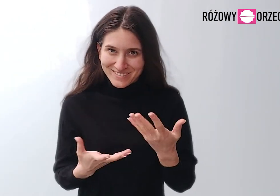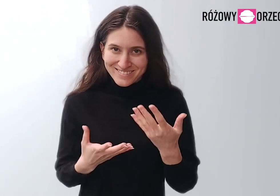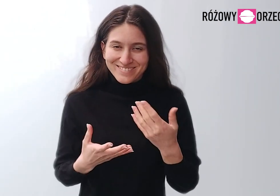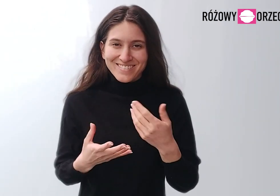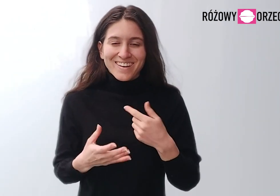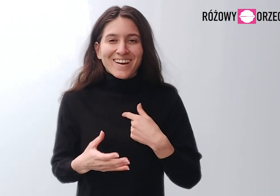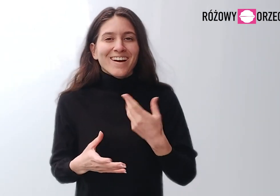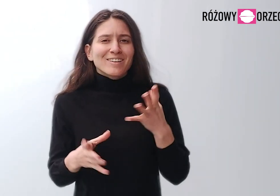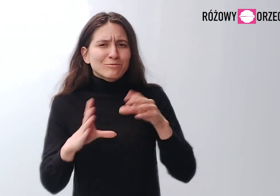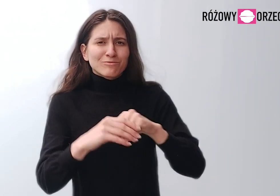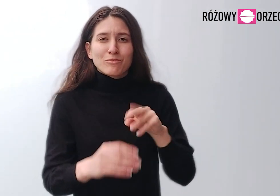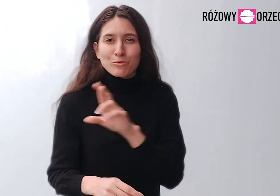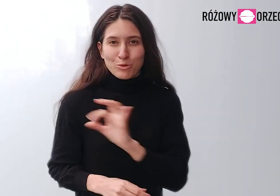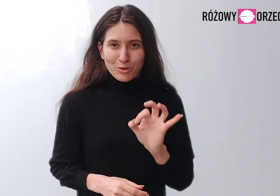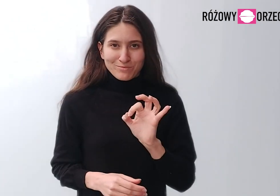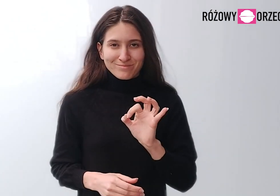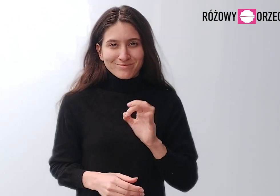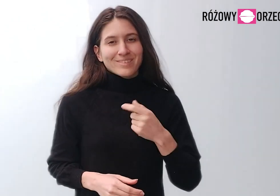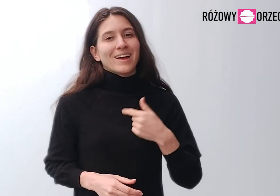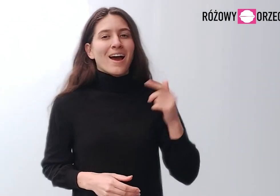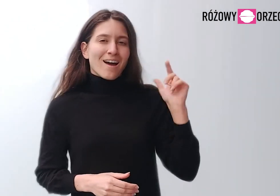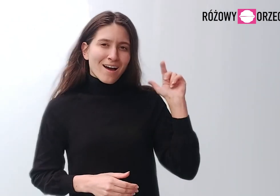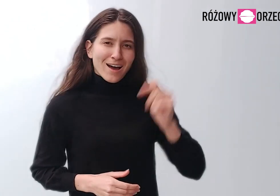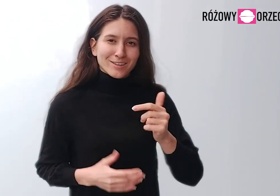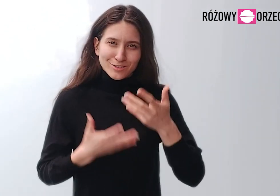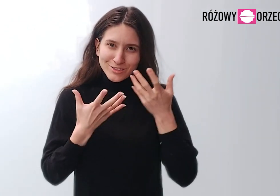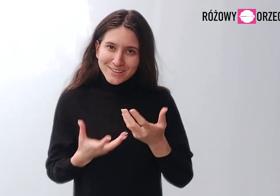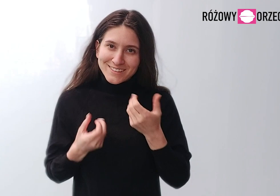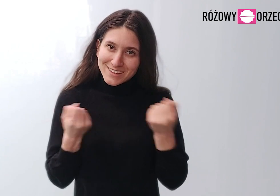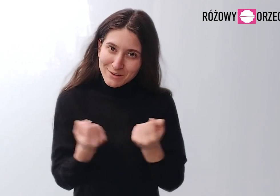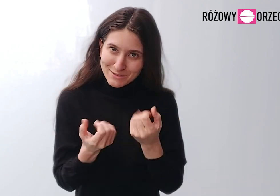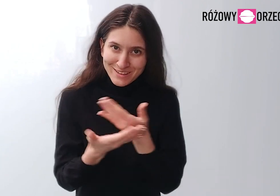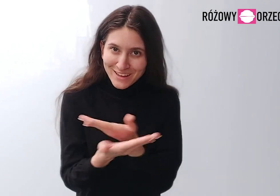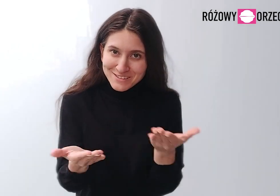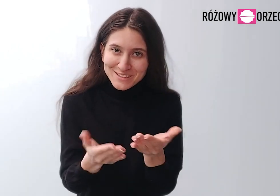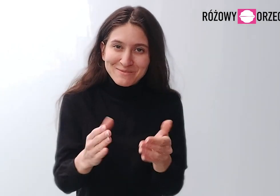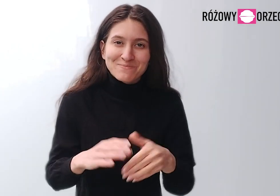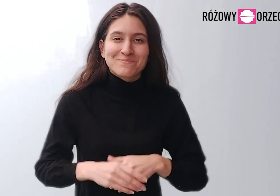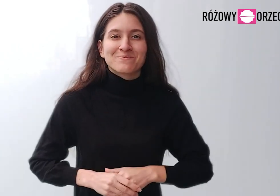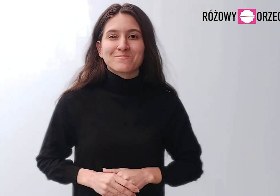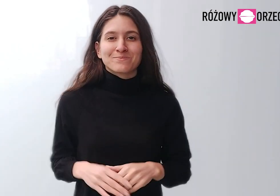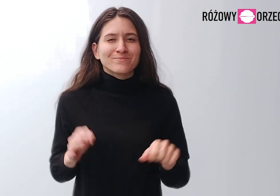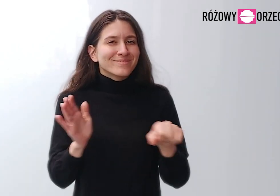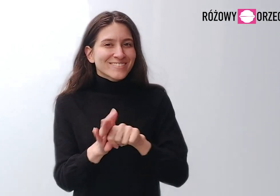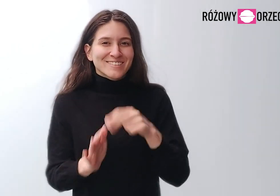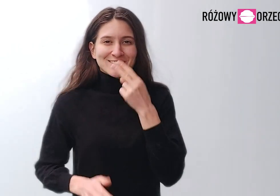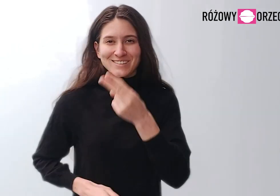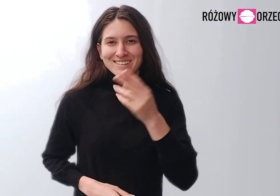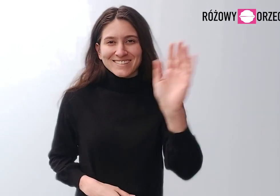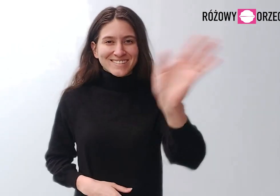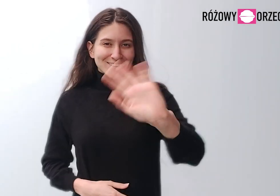Dołączyłam do zespołu Różowego Orzecha, żeby działać dla Was. Do zobaczenia, cześć!